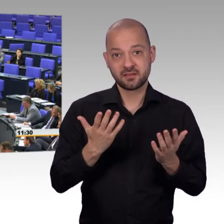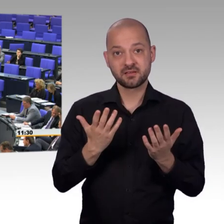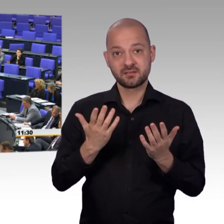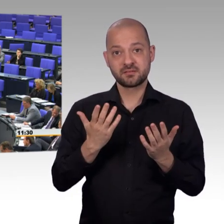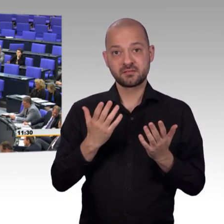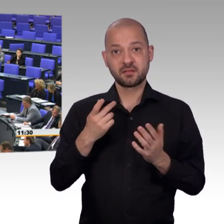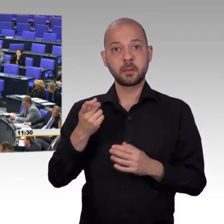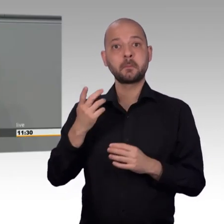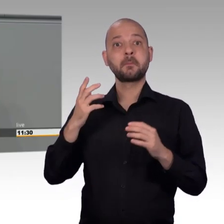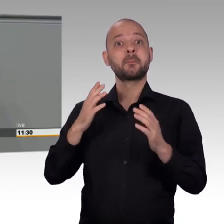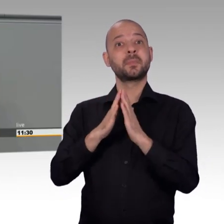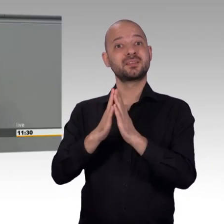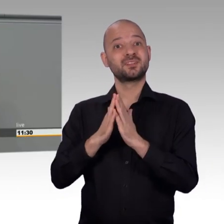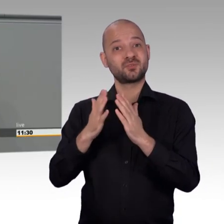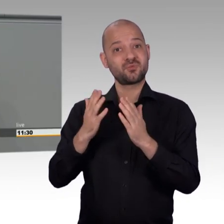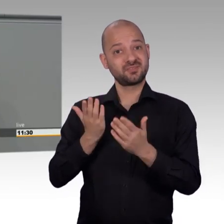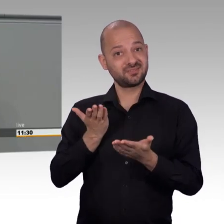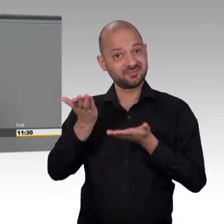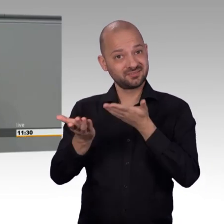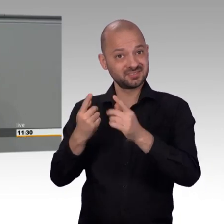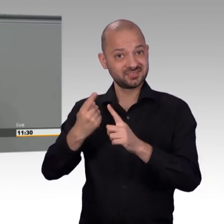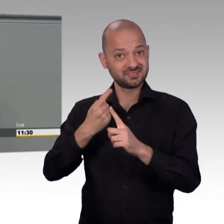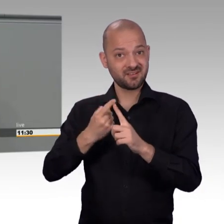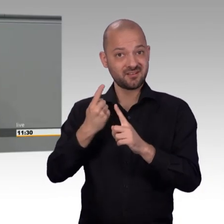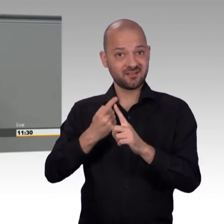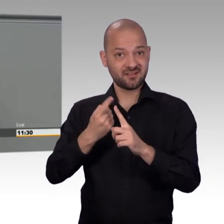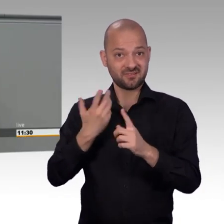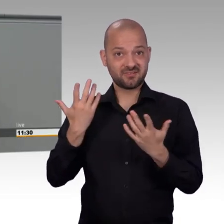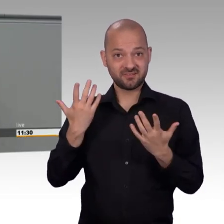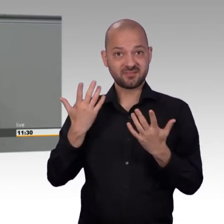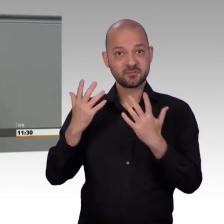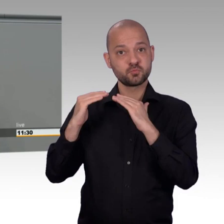Zum Vergleich: 2005 wurden doppelt so viele Petitionen eingereicht.